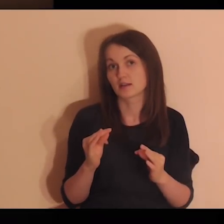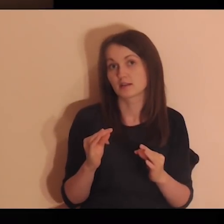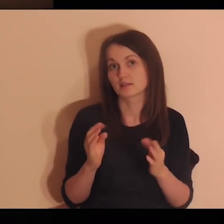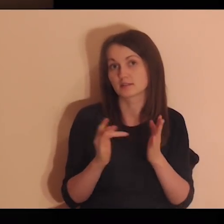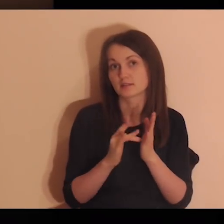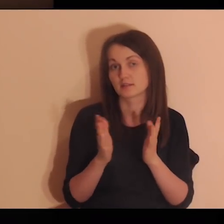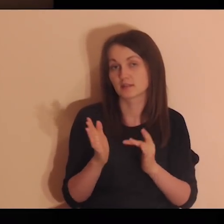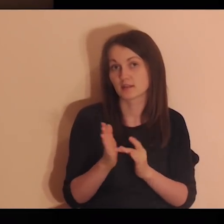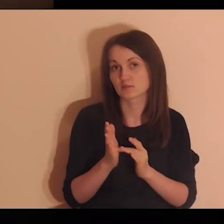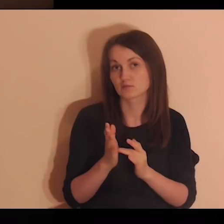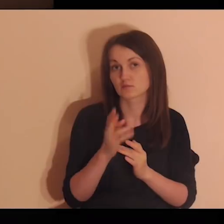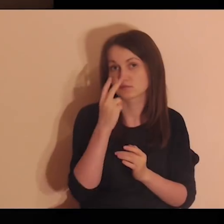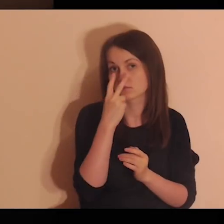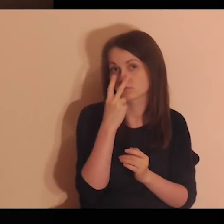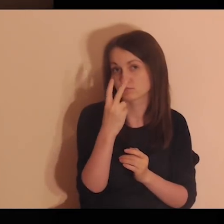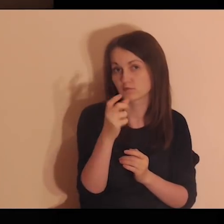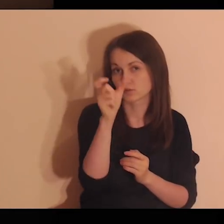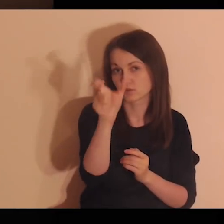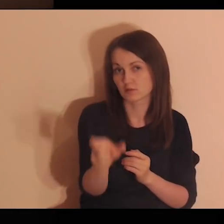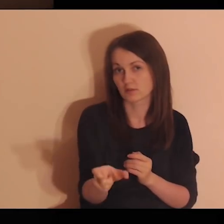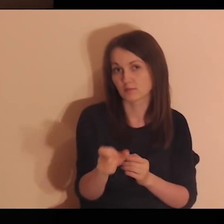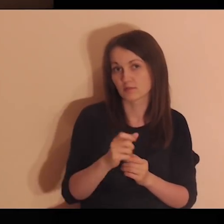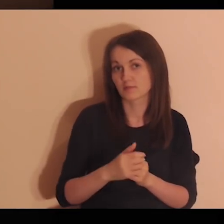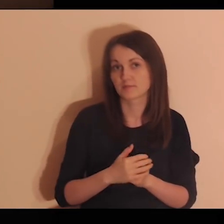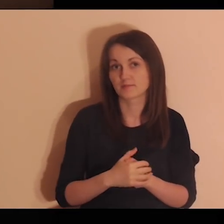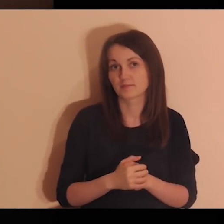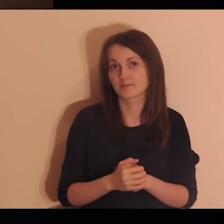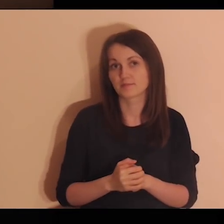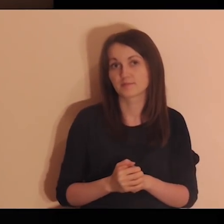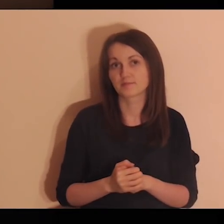Zobacz teraz, jak Jezus patrzy na ciebie.